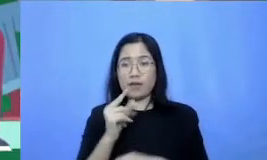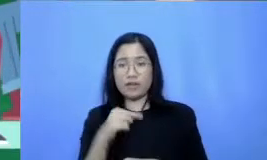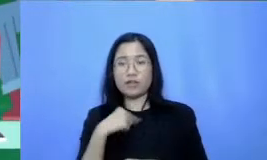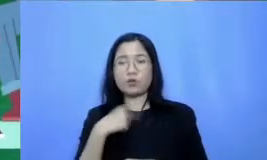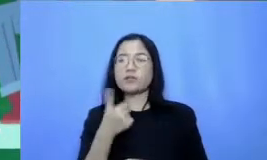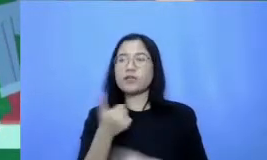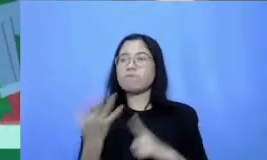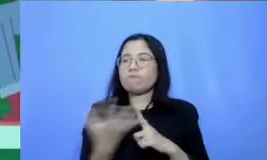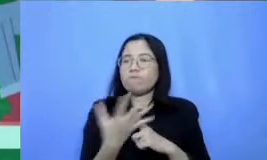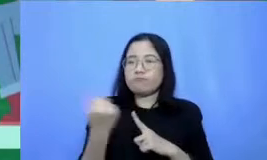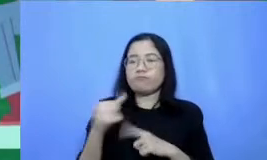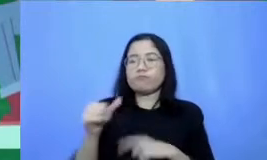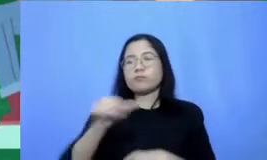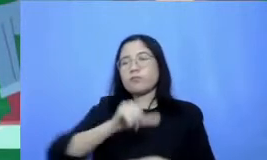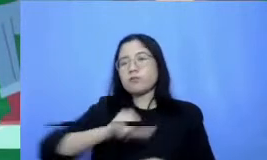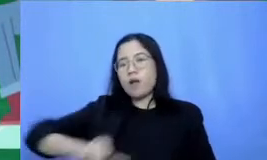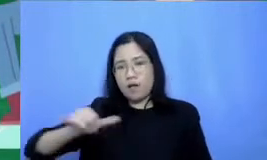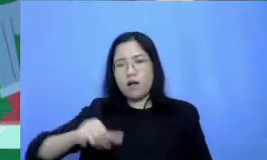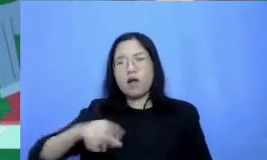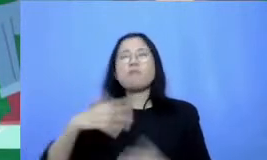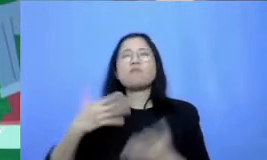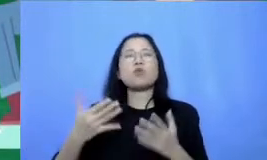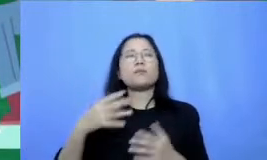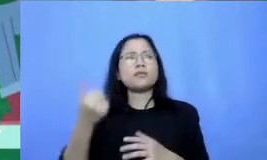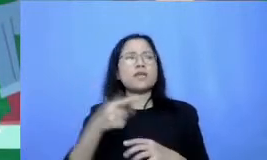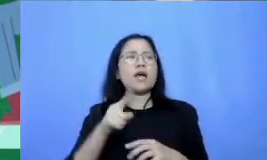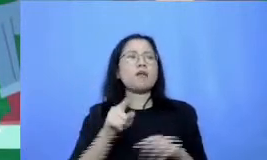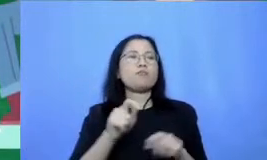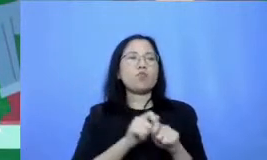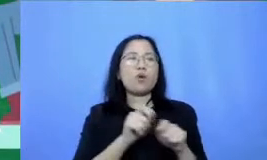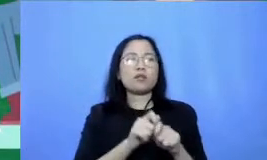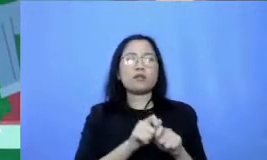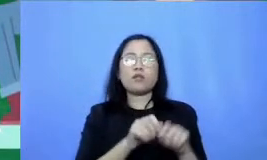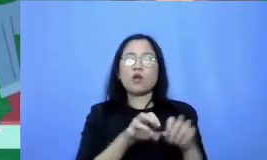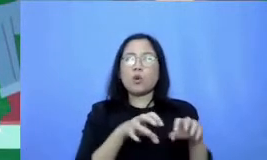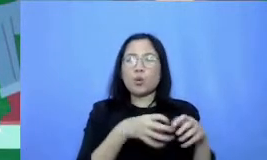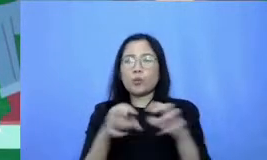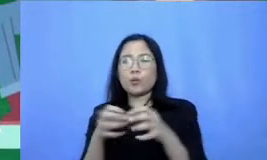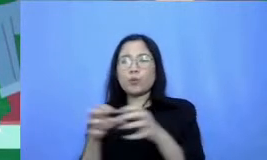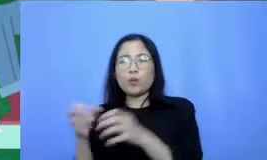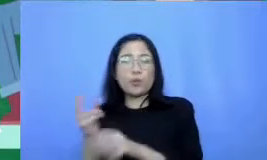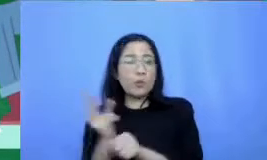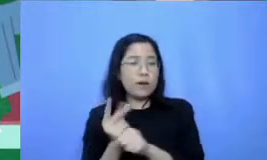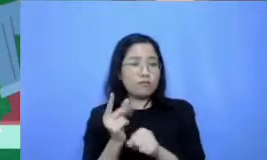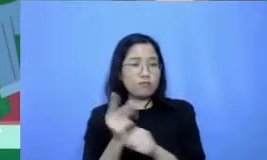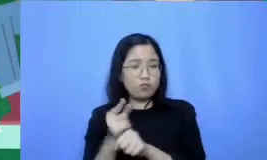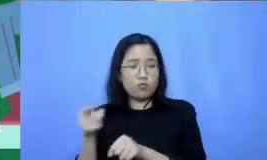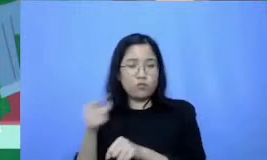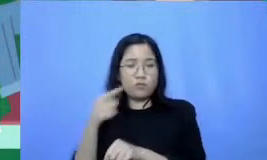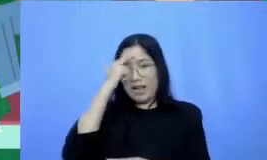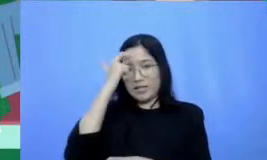atau membuat lebih dari satu grup belajar minimal salah satu dari grup ini akan mendorong Bapak Ibu